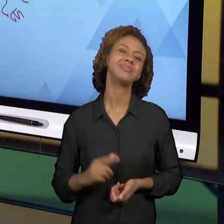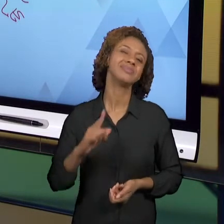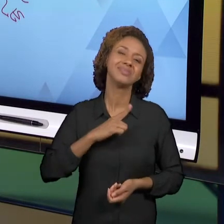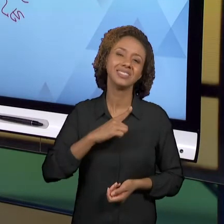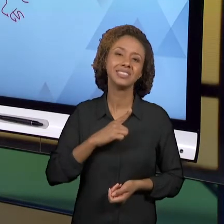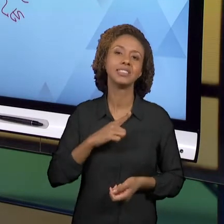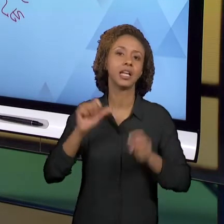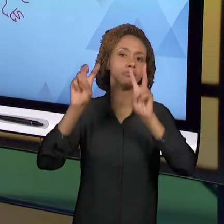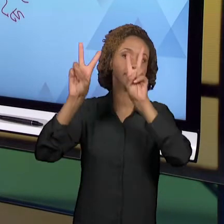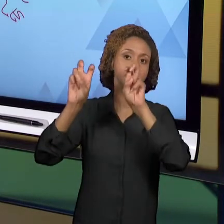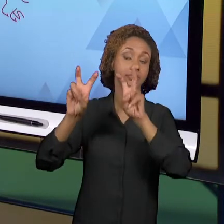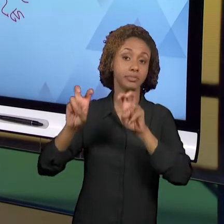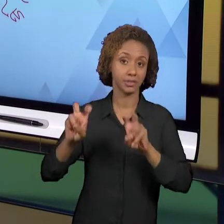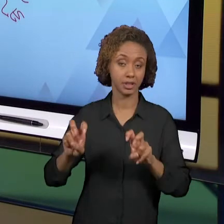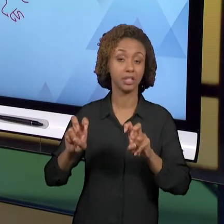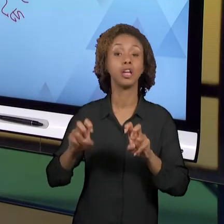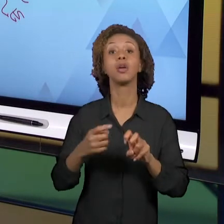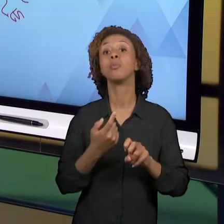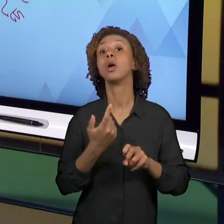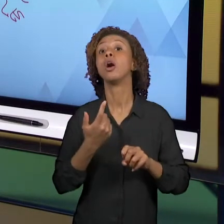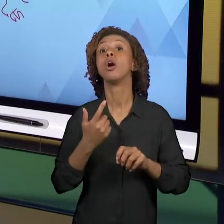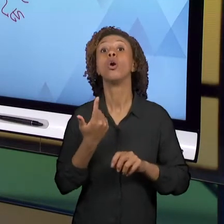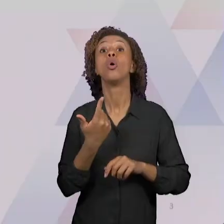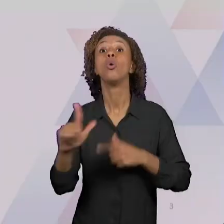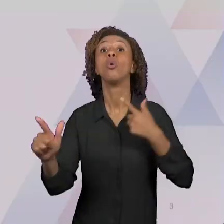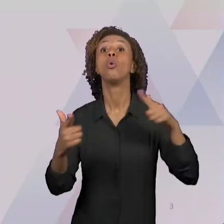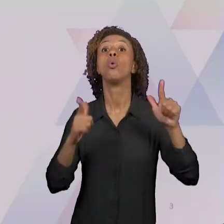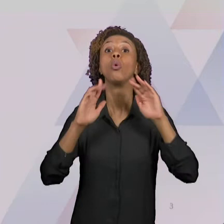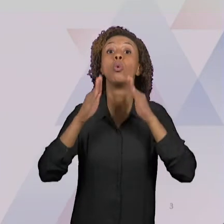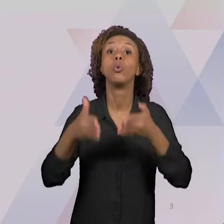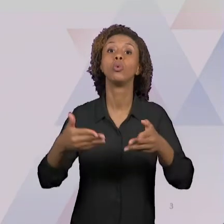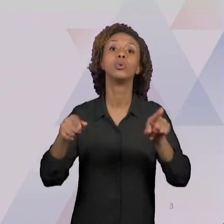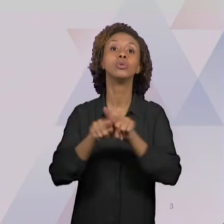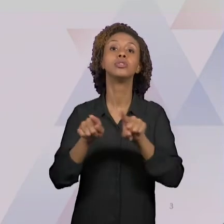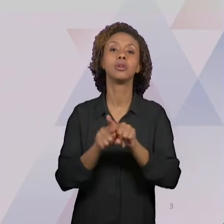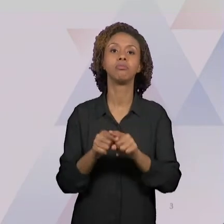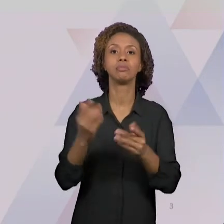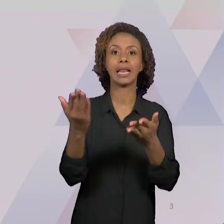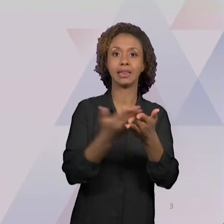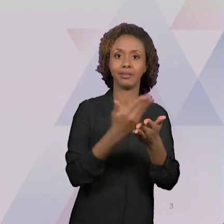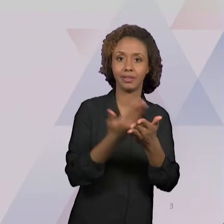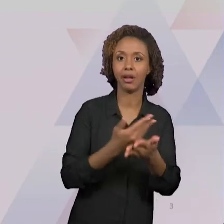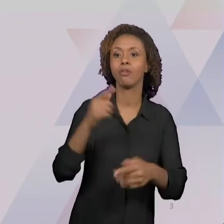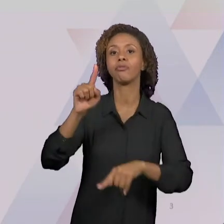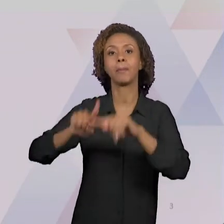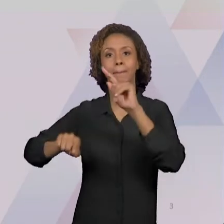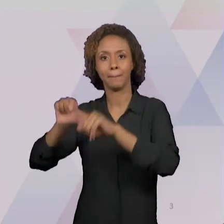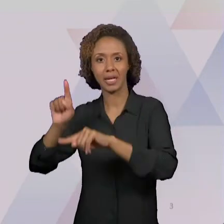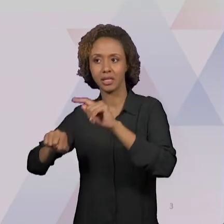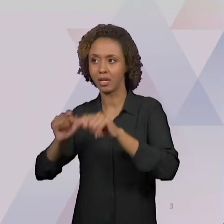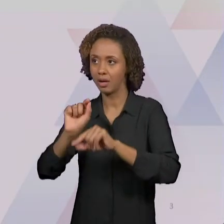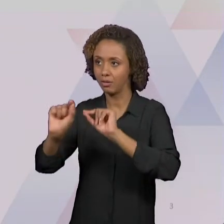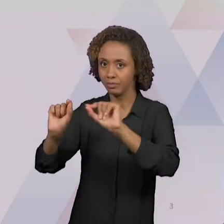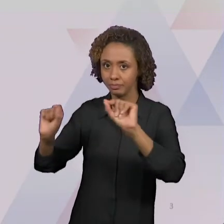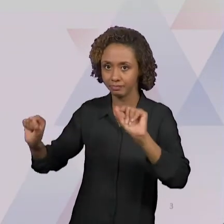DESSES TEMAS, NÓS TAMBÉM TRABALHAMOS COM O TEMA LIVROS E MATERIAIS DIDÁTICOS. NÓS OBSERVAMOS UM